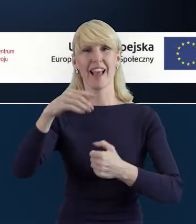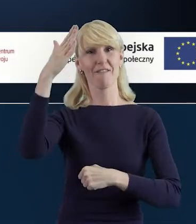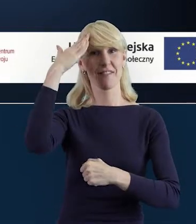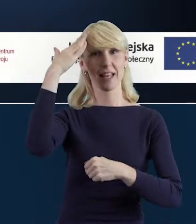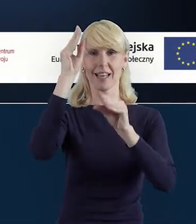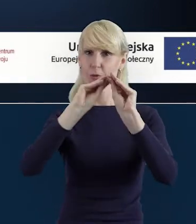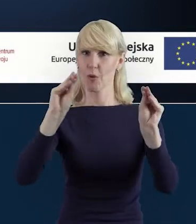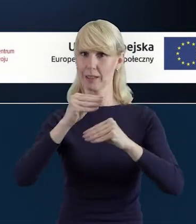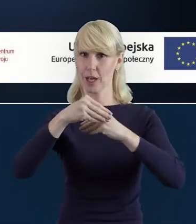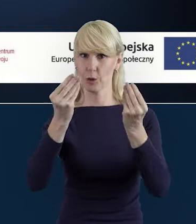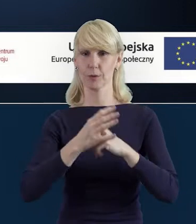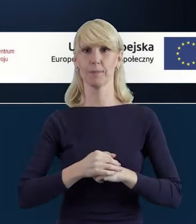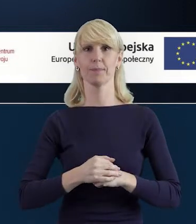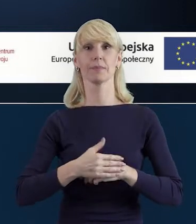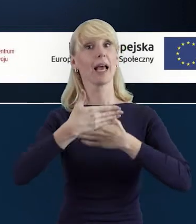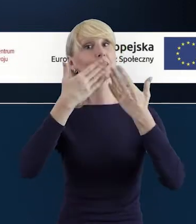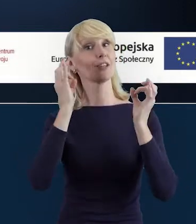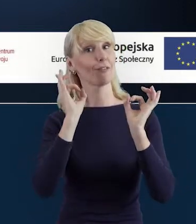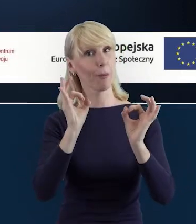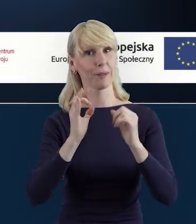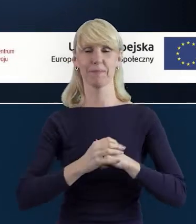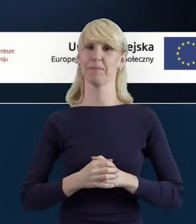Dzień dobry, Magdo. Dzień dobry, Doroto.